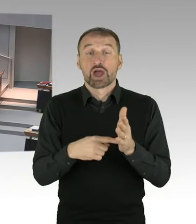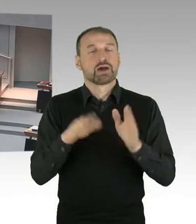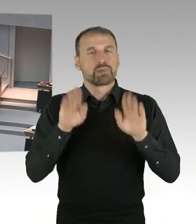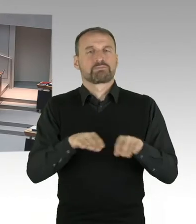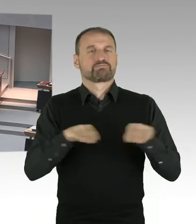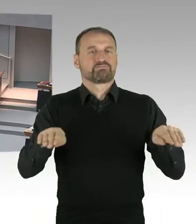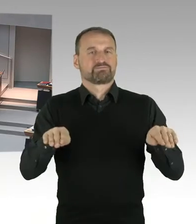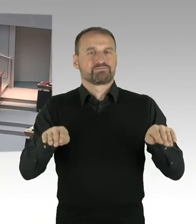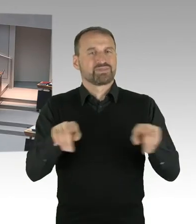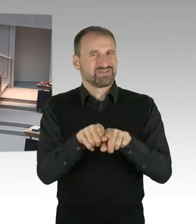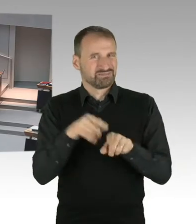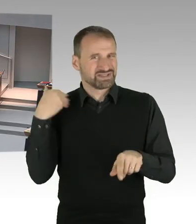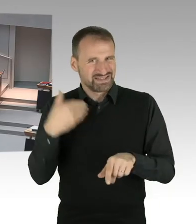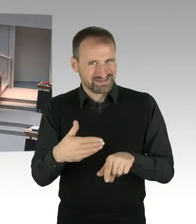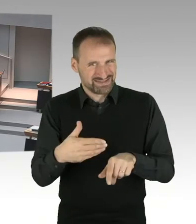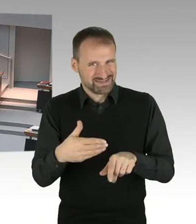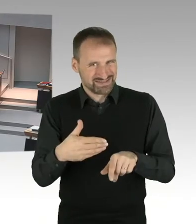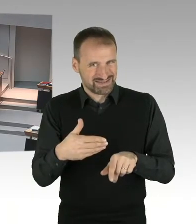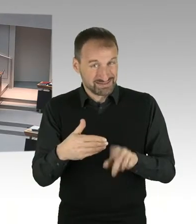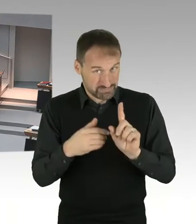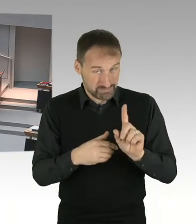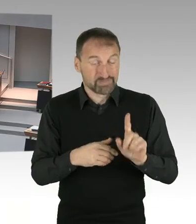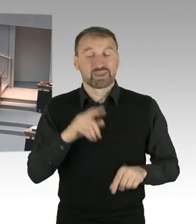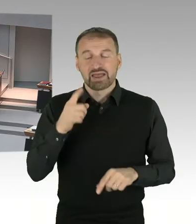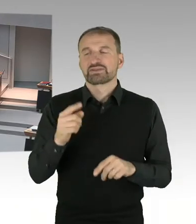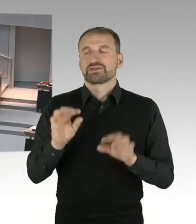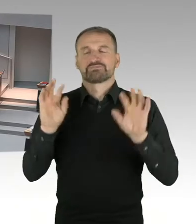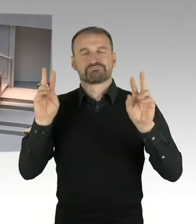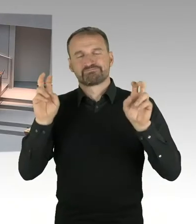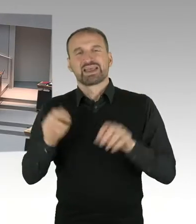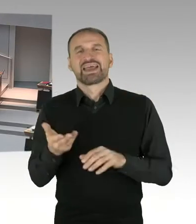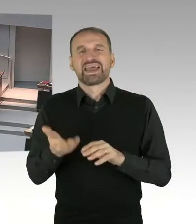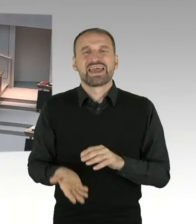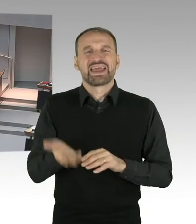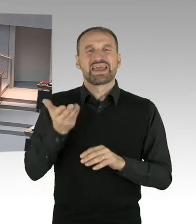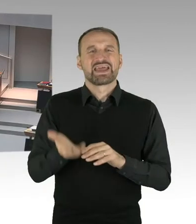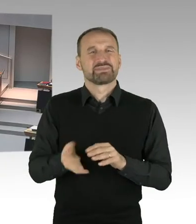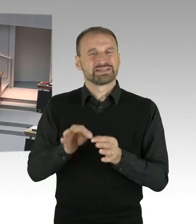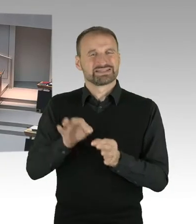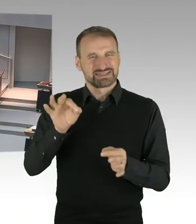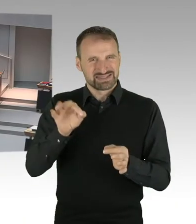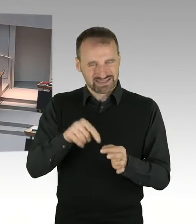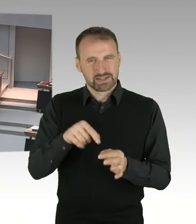sagen wir mal 810. Nach den Modellrechnungen, die ausgeführt worden sind,